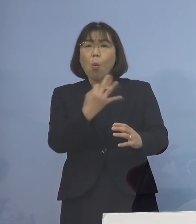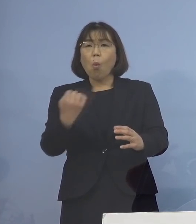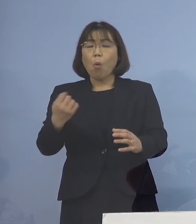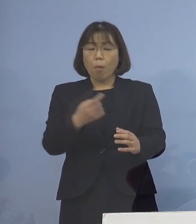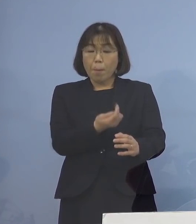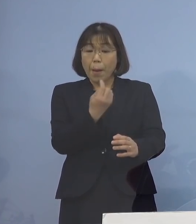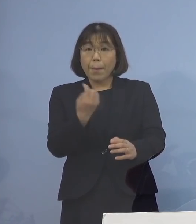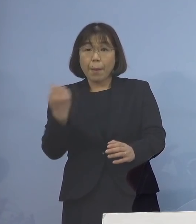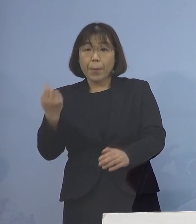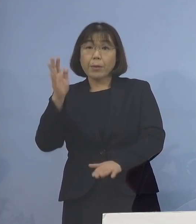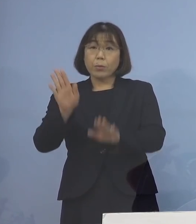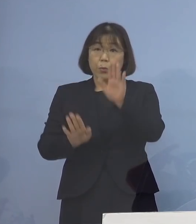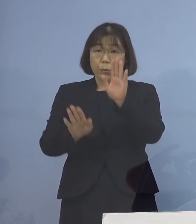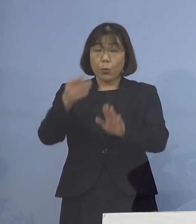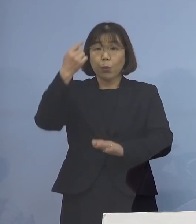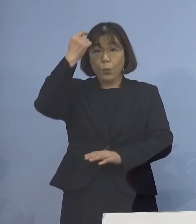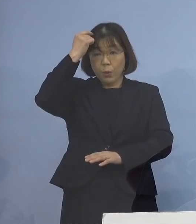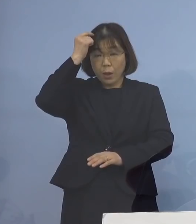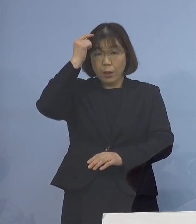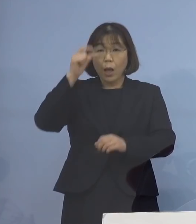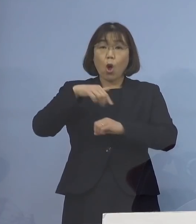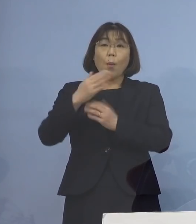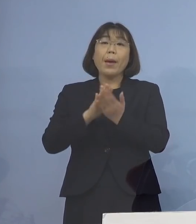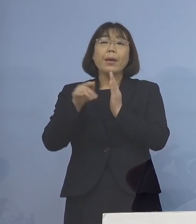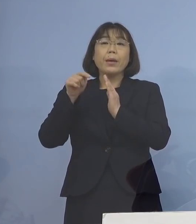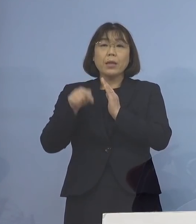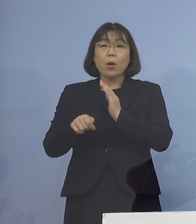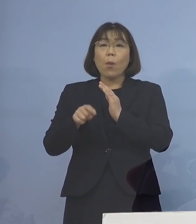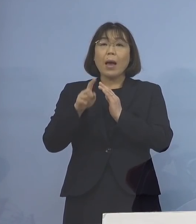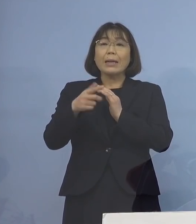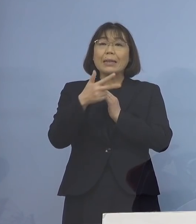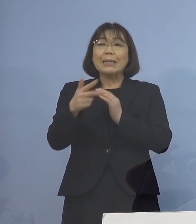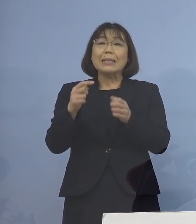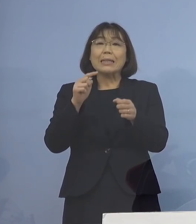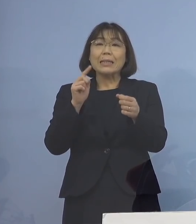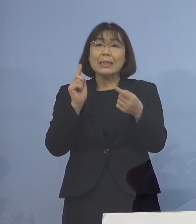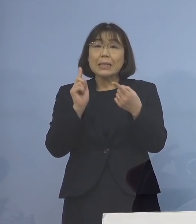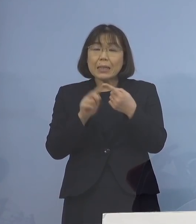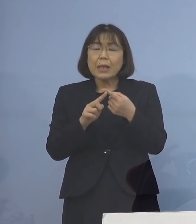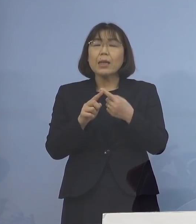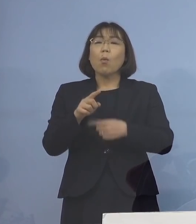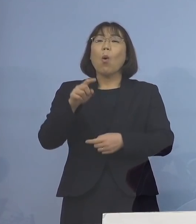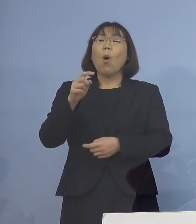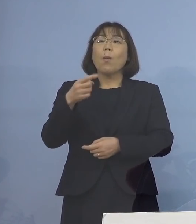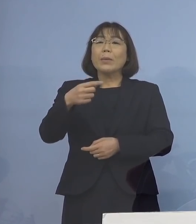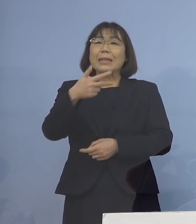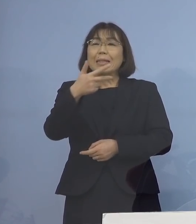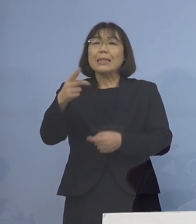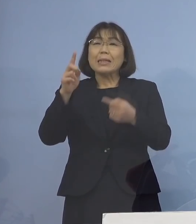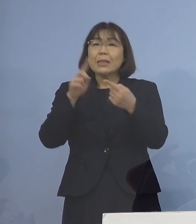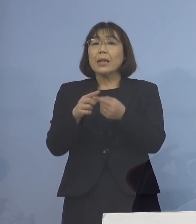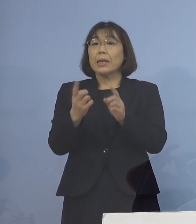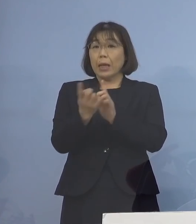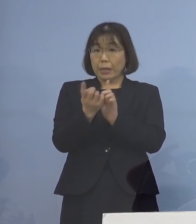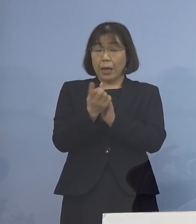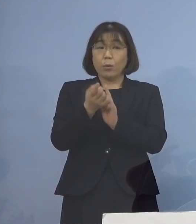その状況から 本県では一時的な対応 あくまでも一時的な対応 ということでありますが